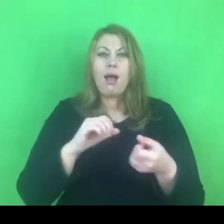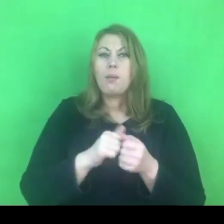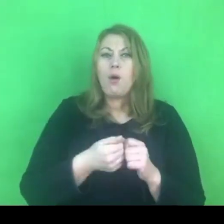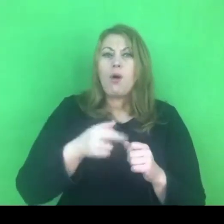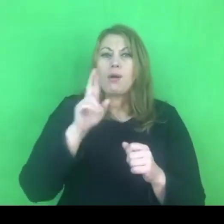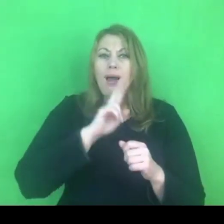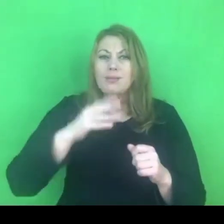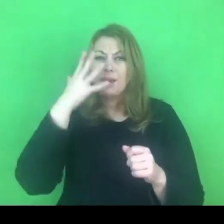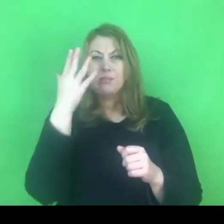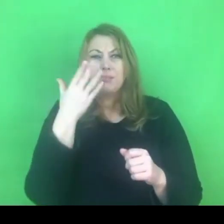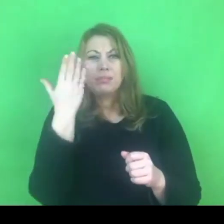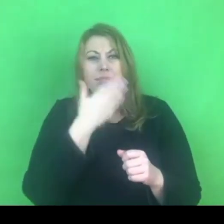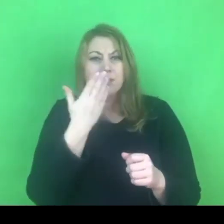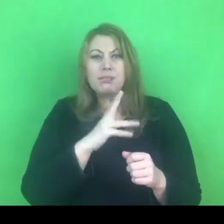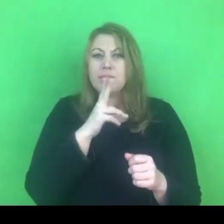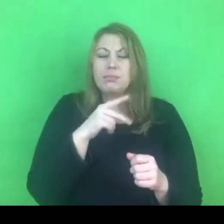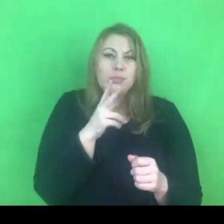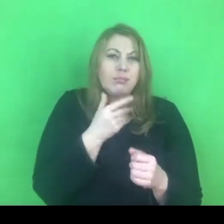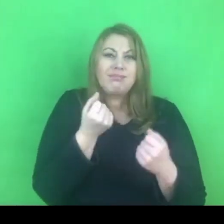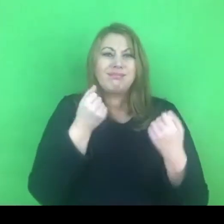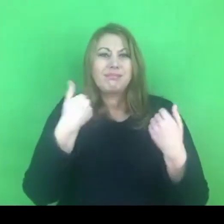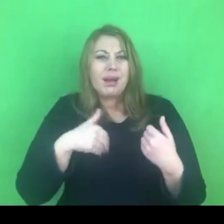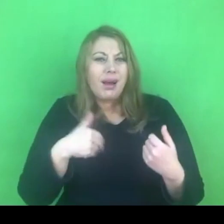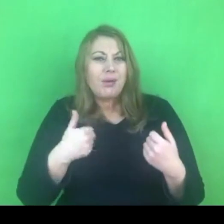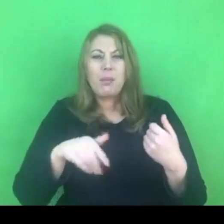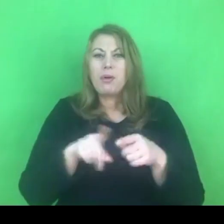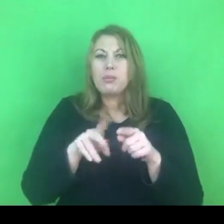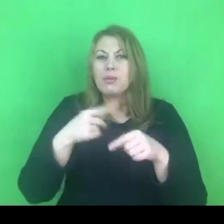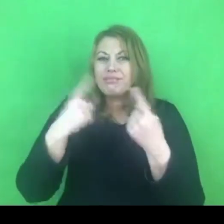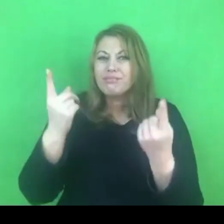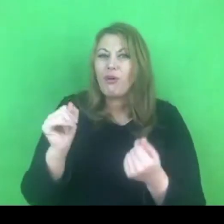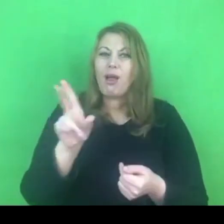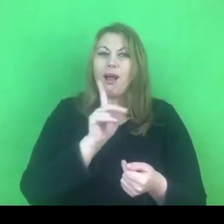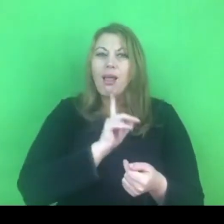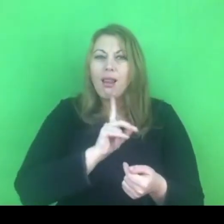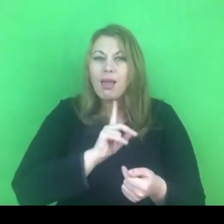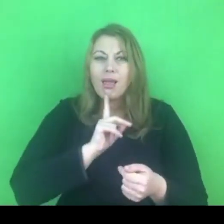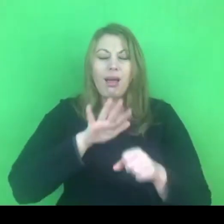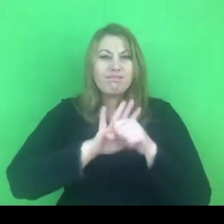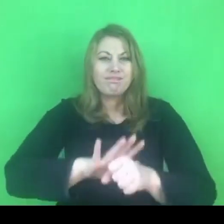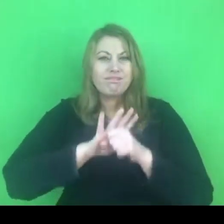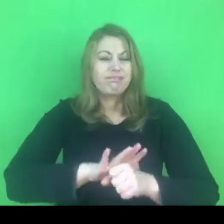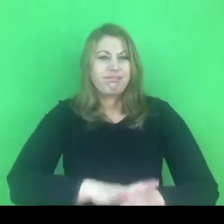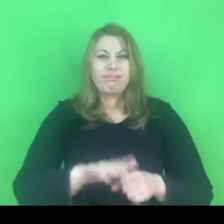Tutaj pojawia się kolejny punkt zapalny.